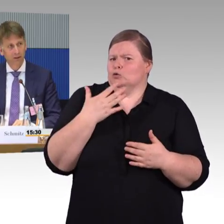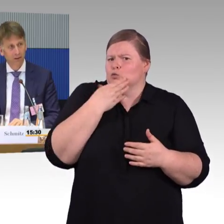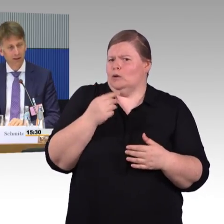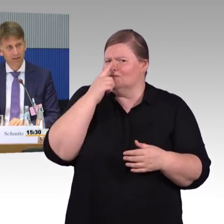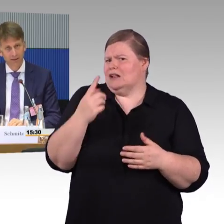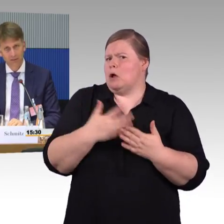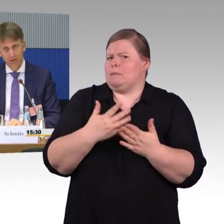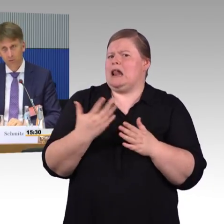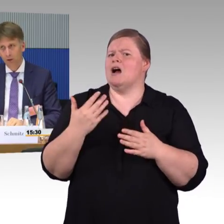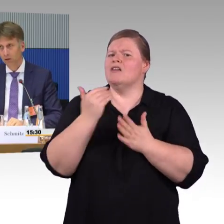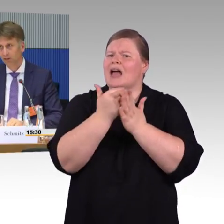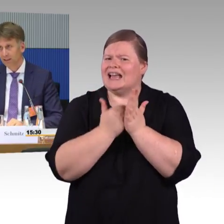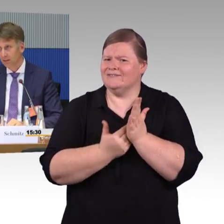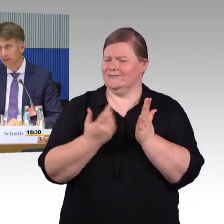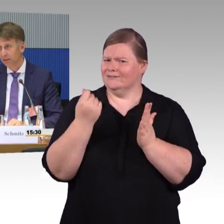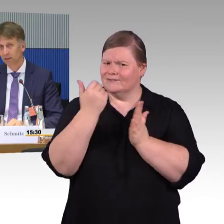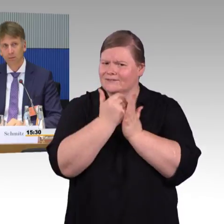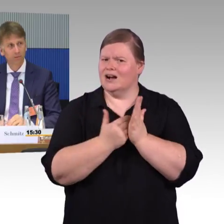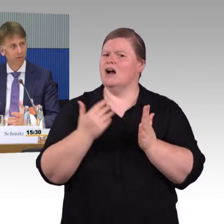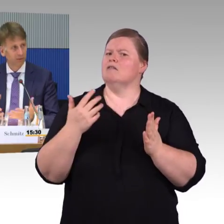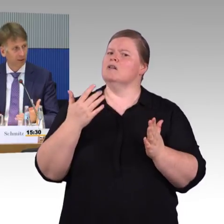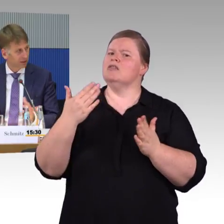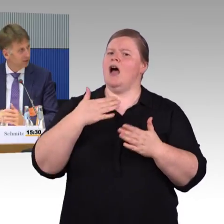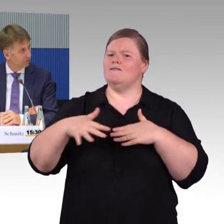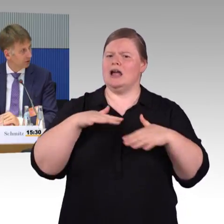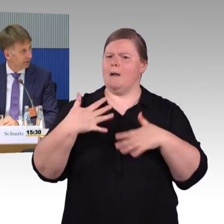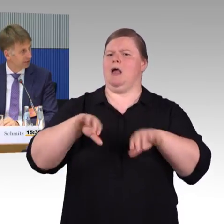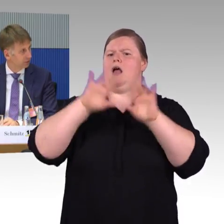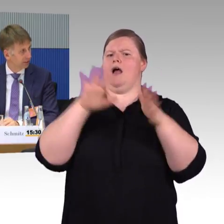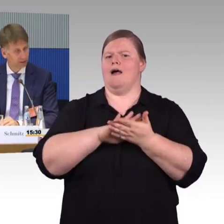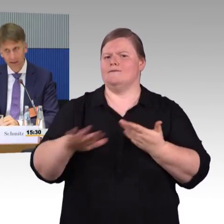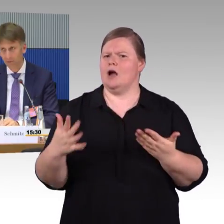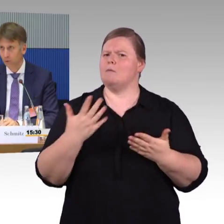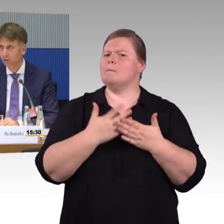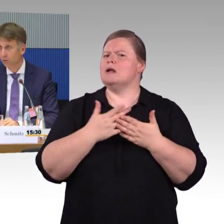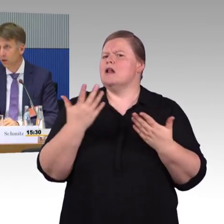alternativ dazu auch distanzabhängige Kilometertarife zu entwickeln. Kilometertarif im ÖV.